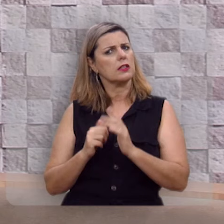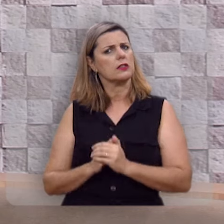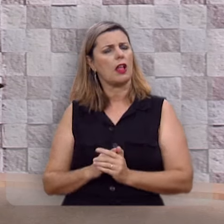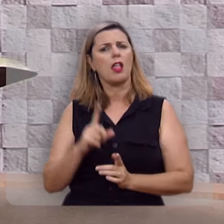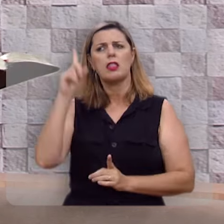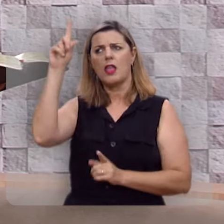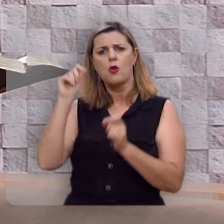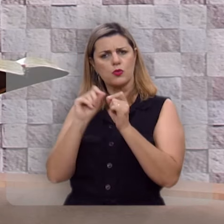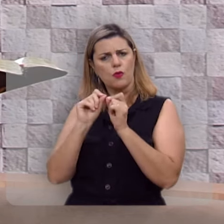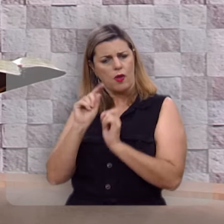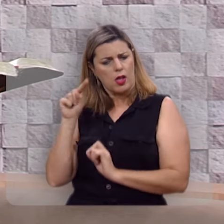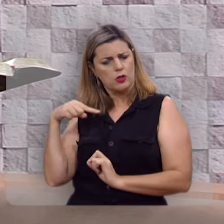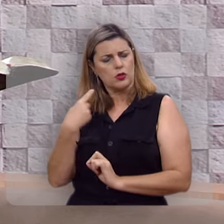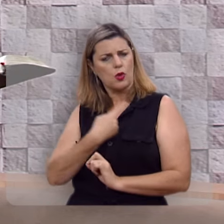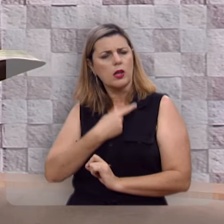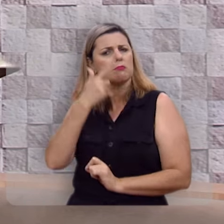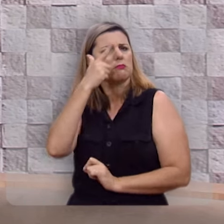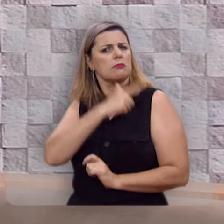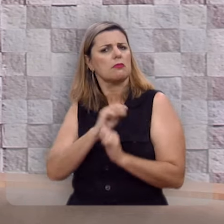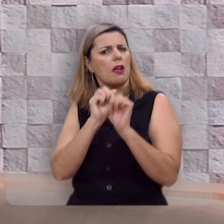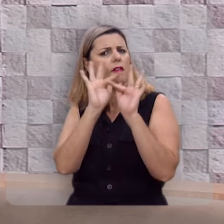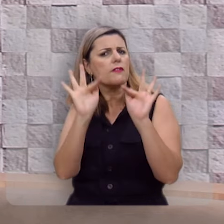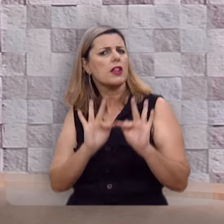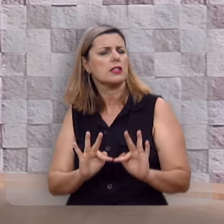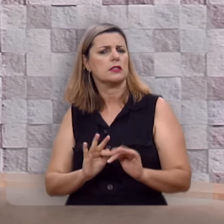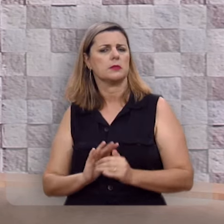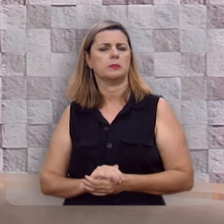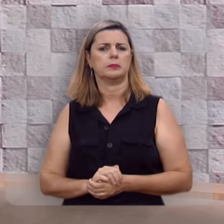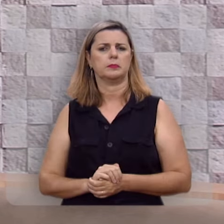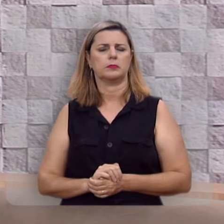Deus nos criou para sermos felizes.